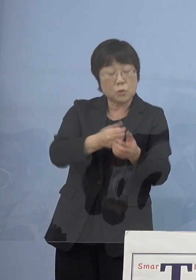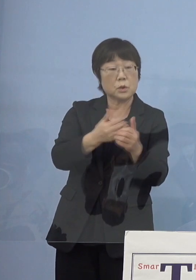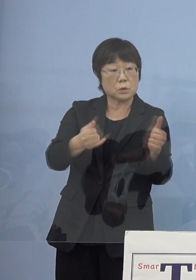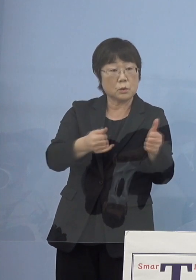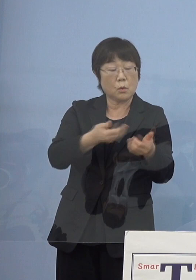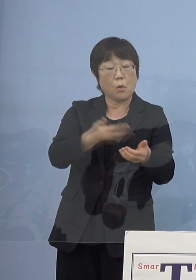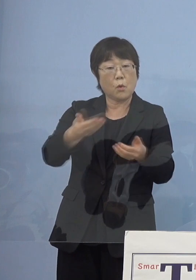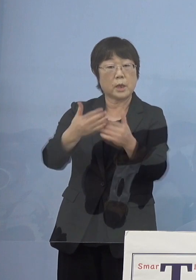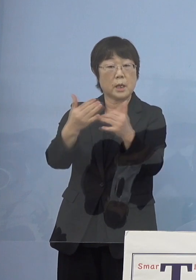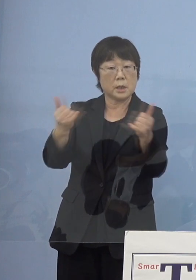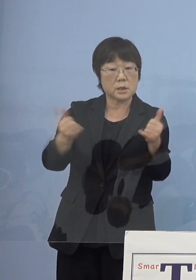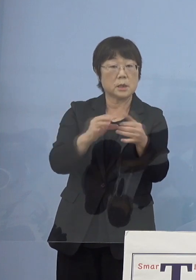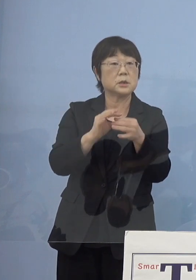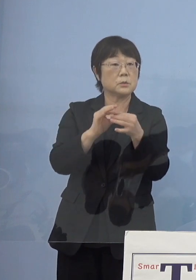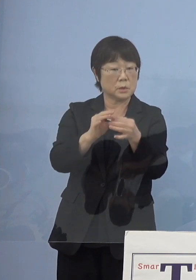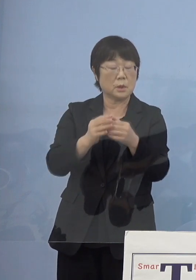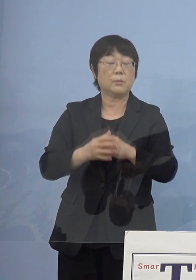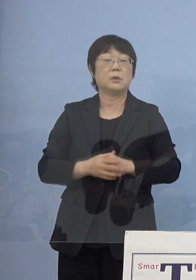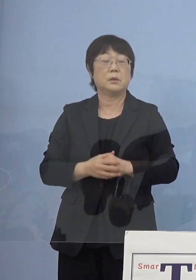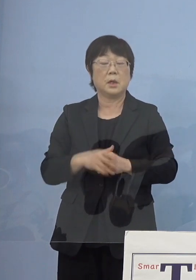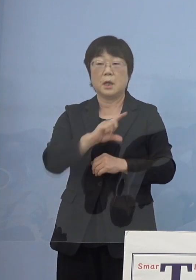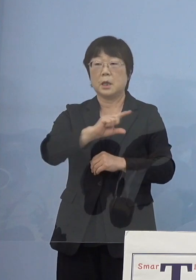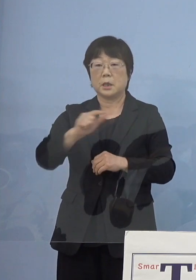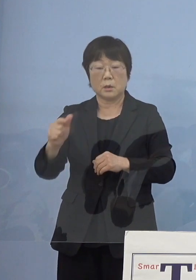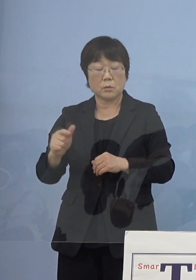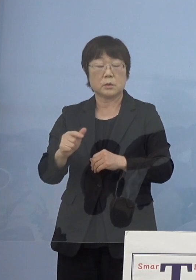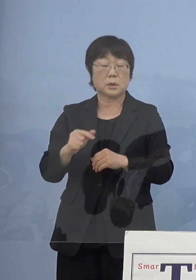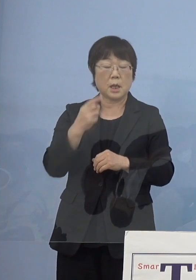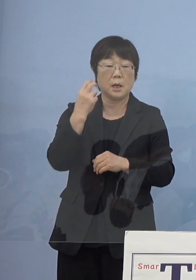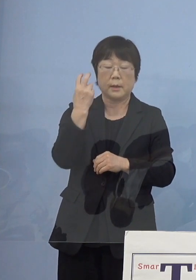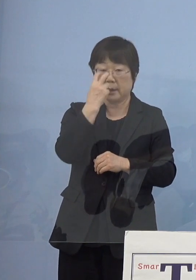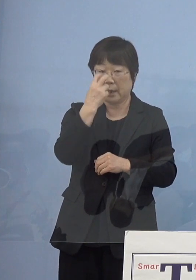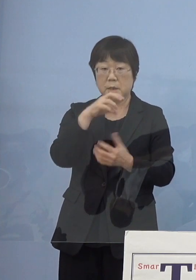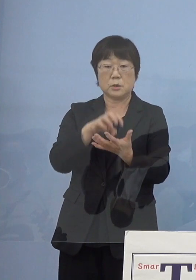こうした点についても 様々な顕彰というものがない